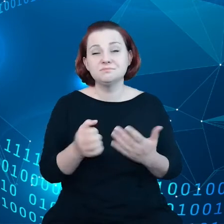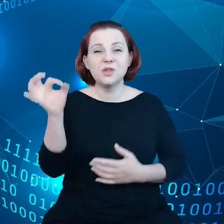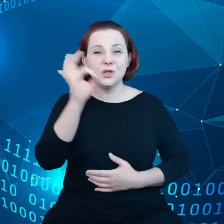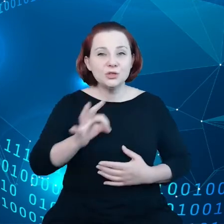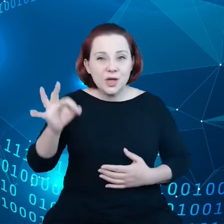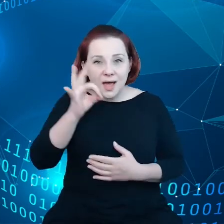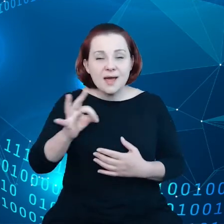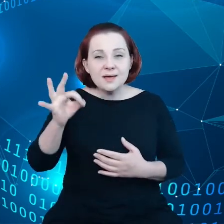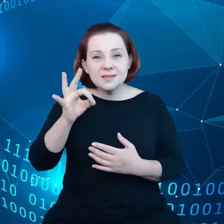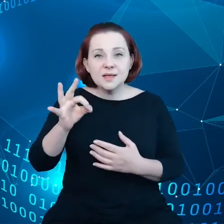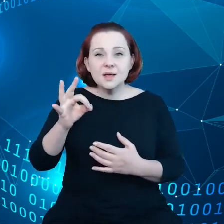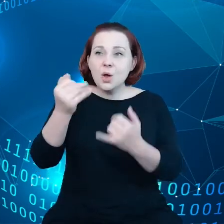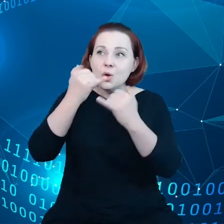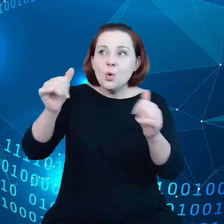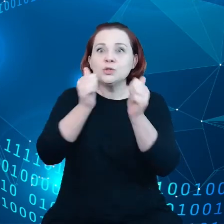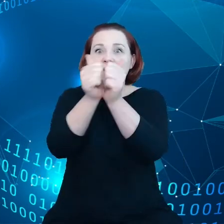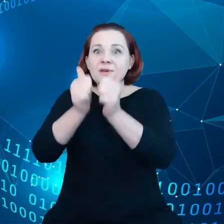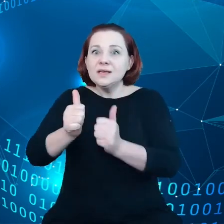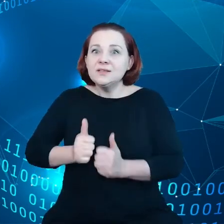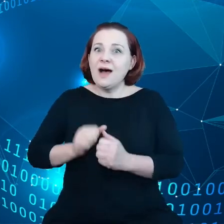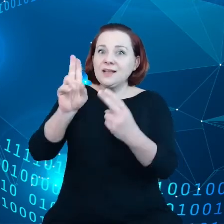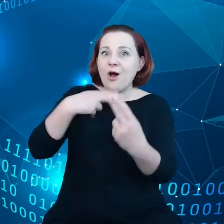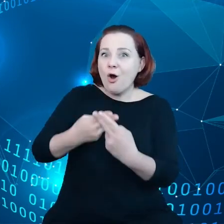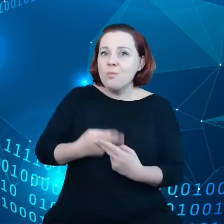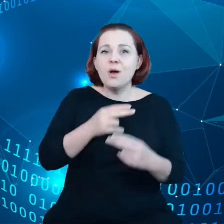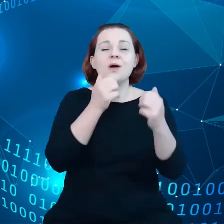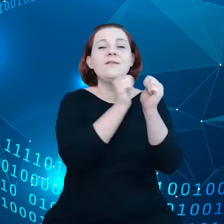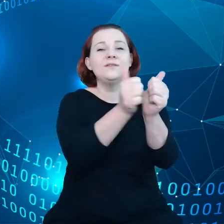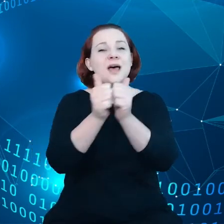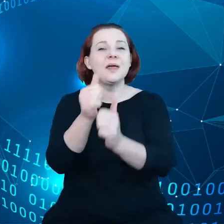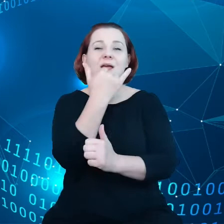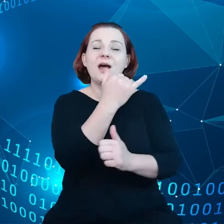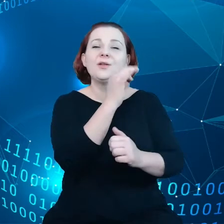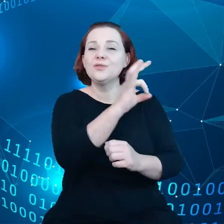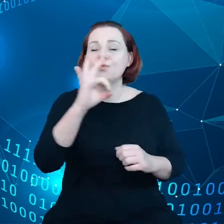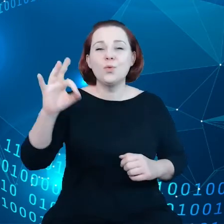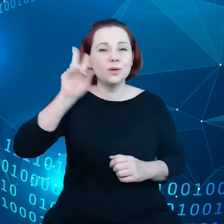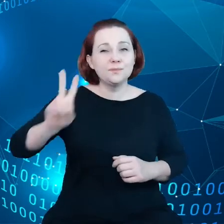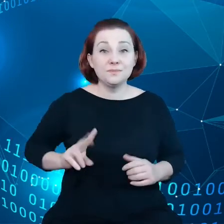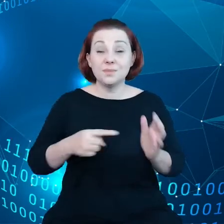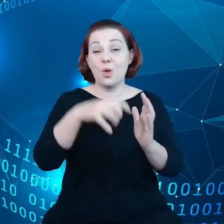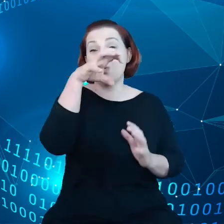na różne wyzwania przez różne instytucje w obrębie gospodarki danych czy to z punktu widzenia gospodarki,